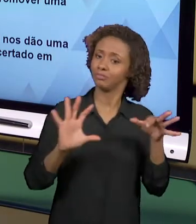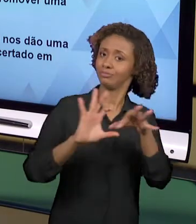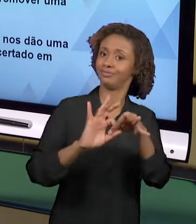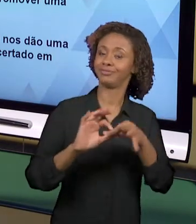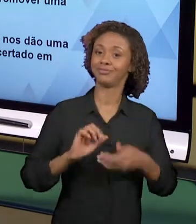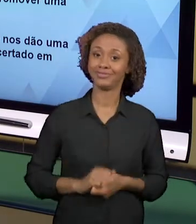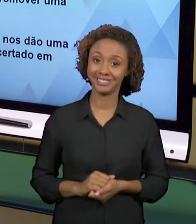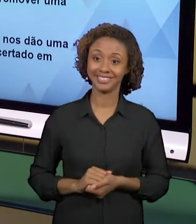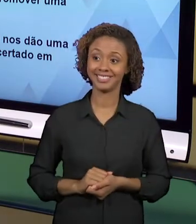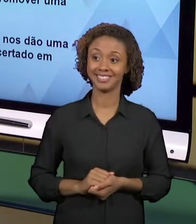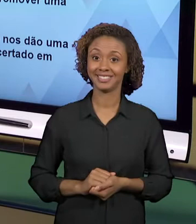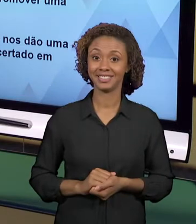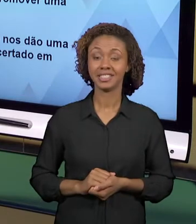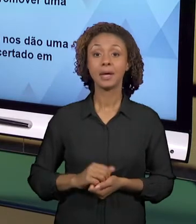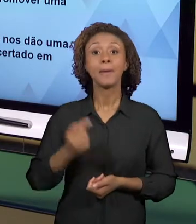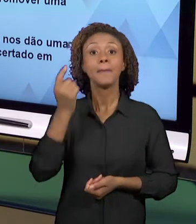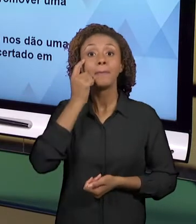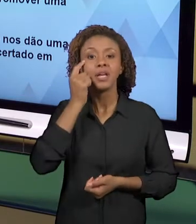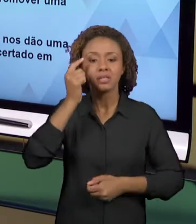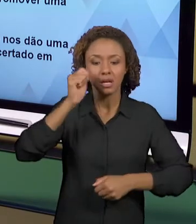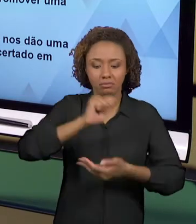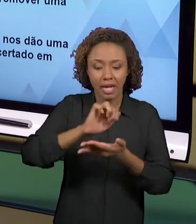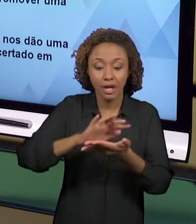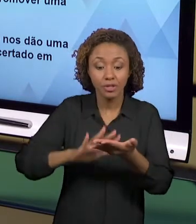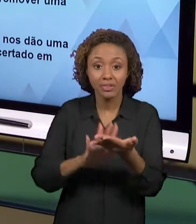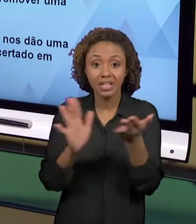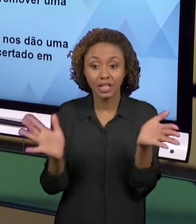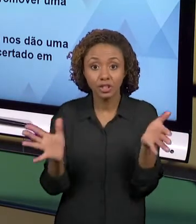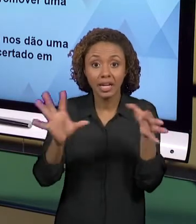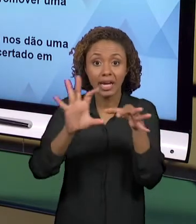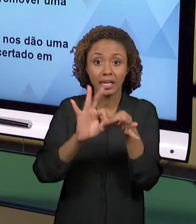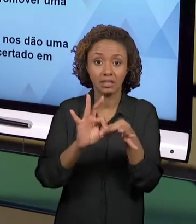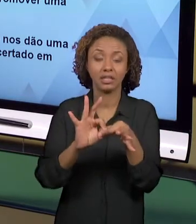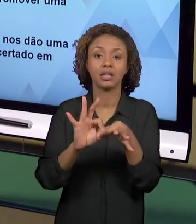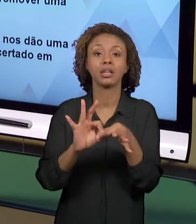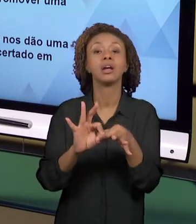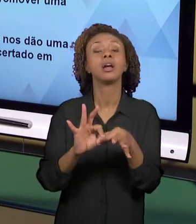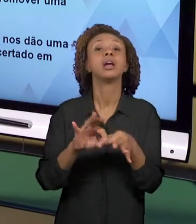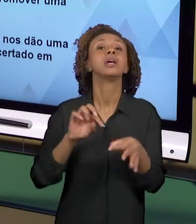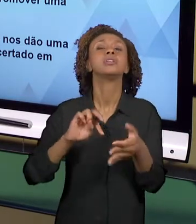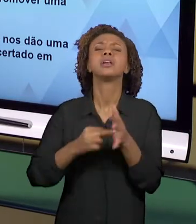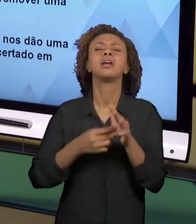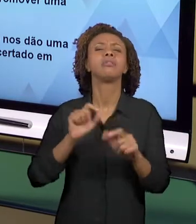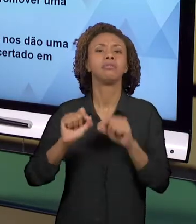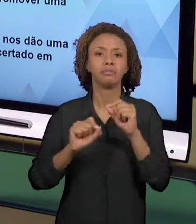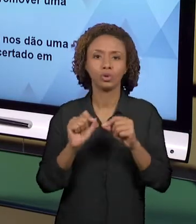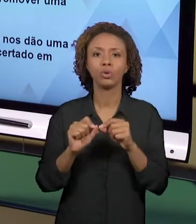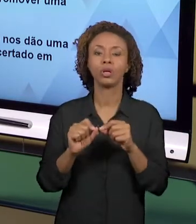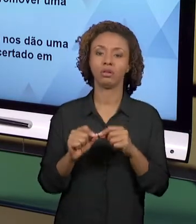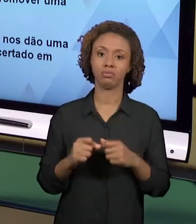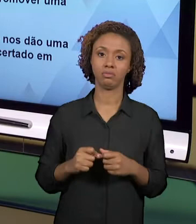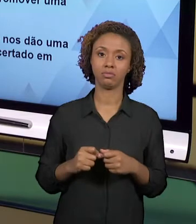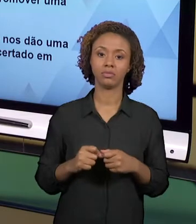PENSA QUE A GENTE ESTÁ PRODUZINDO O ENSINO QUE AO MESMO TEMPO POSSIBILITE O DESENVOLVIMENTO DE